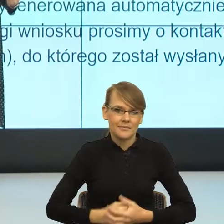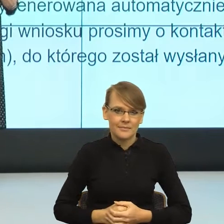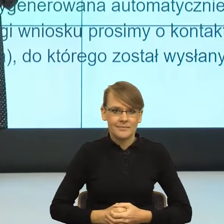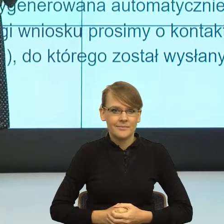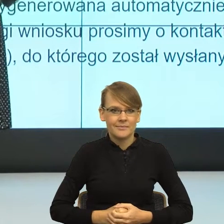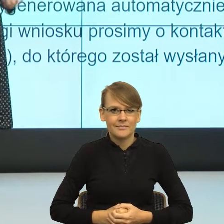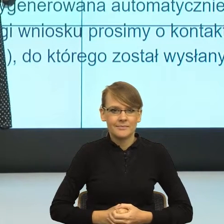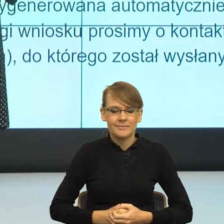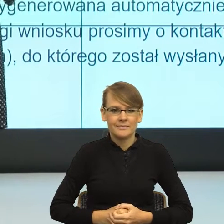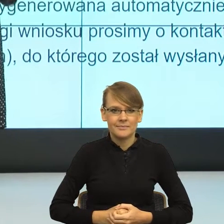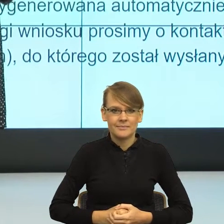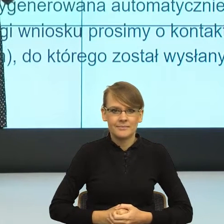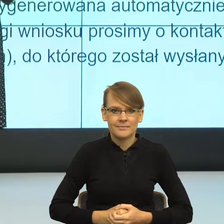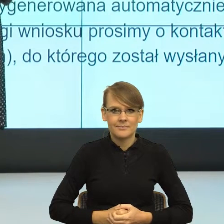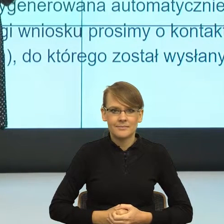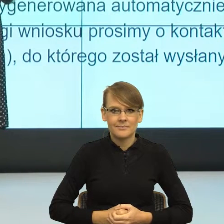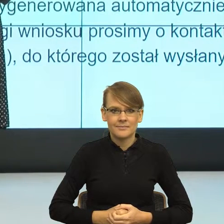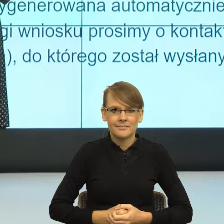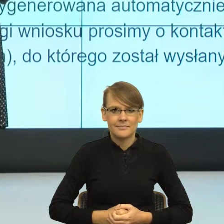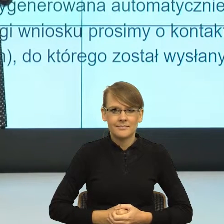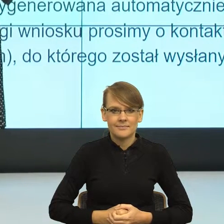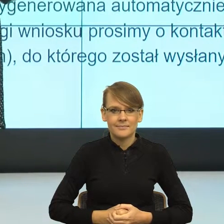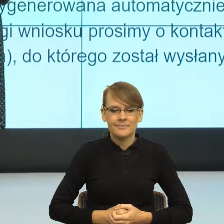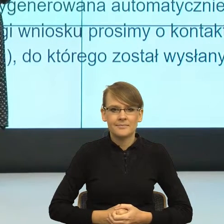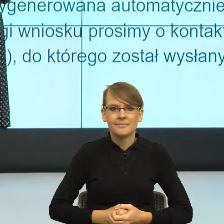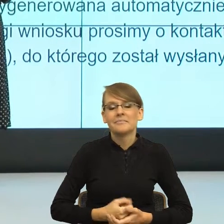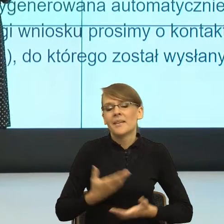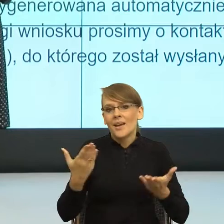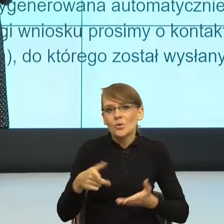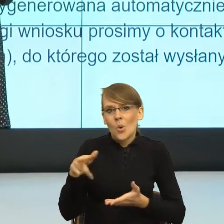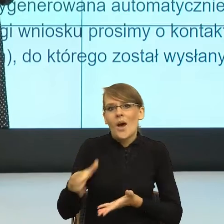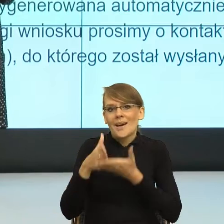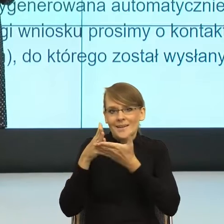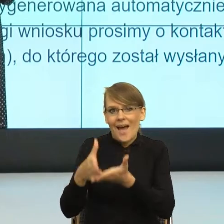kiedy to już byłaby praktyczna, pragmatyczna rada, kiedy język